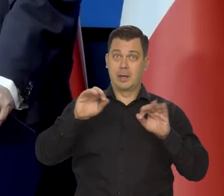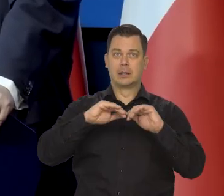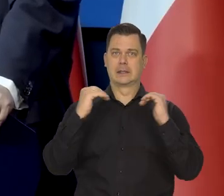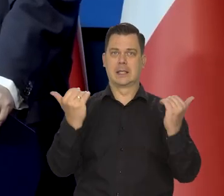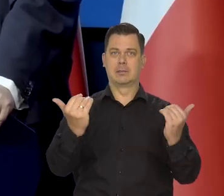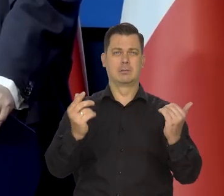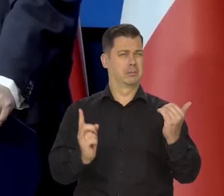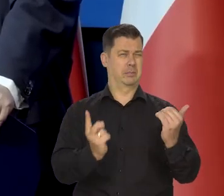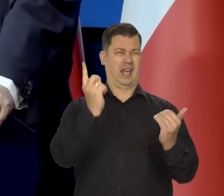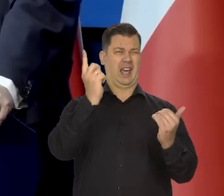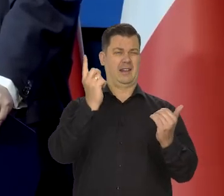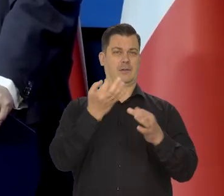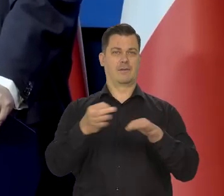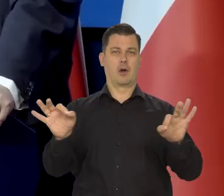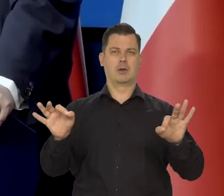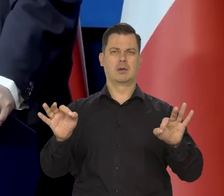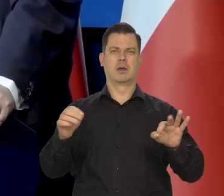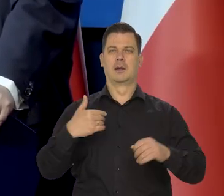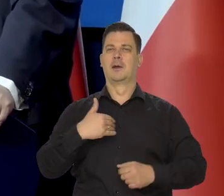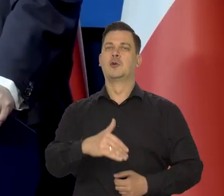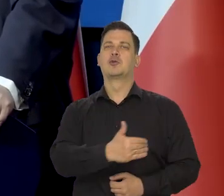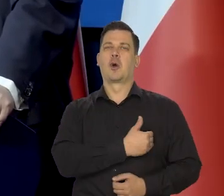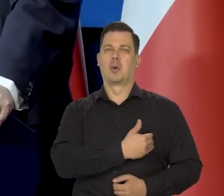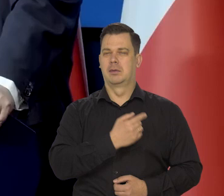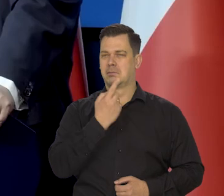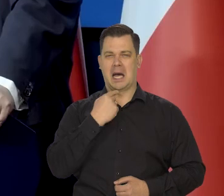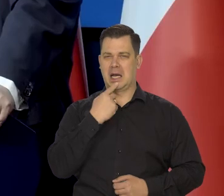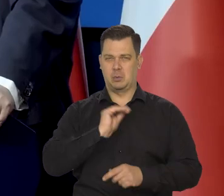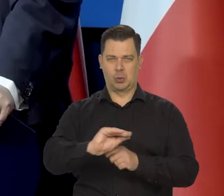Przypominam, że to był pierwszy rząd, bo to w szkole zdaje się, tego słabo uczą.